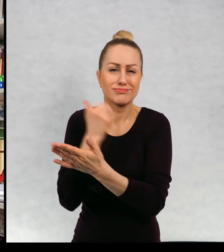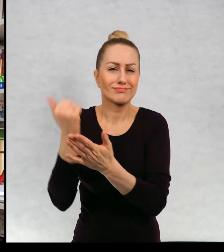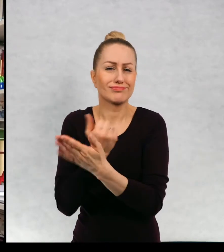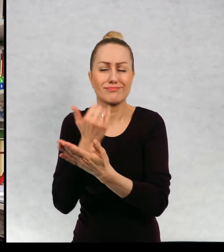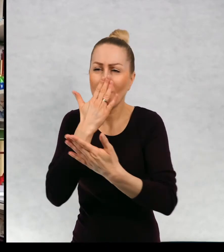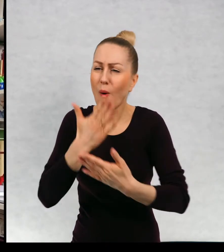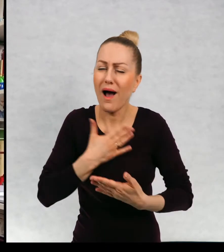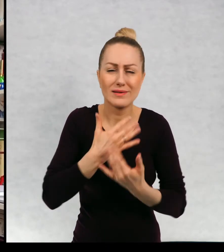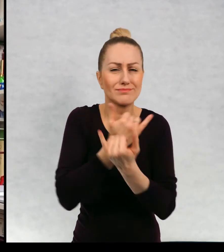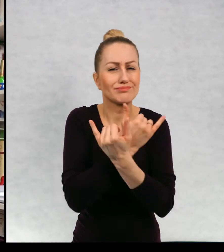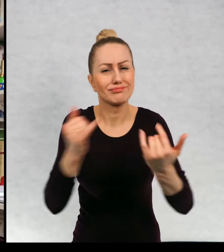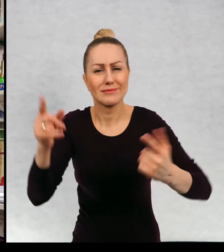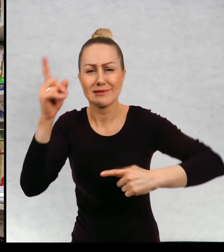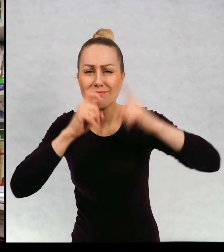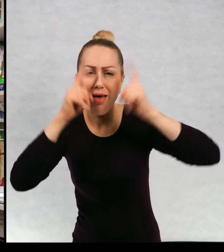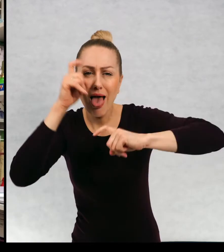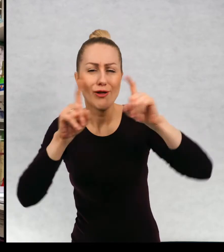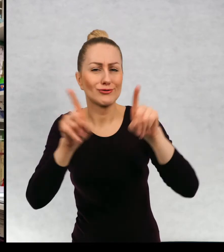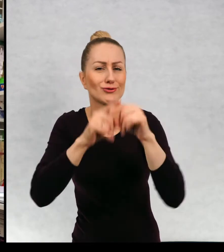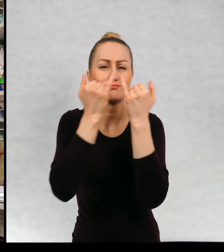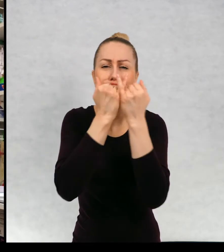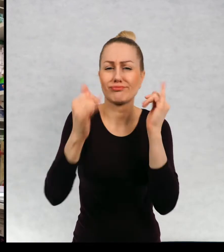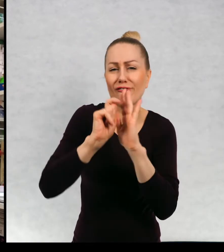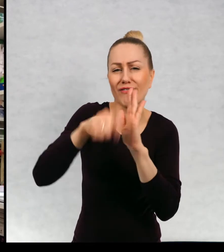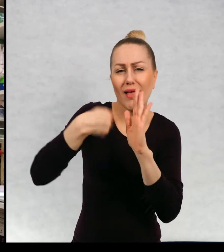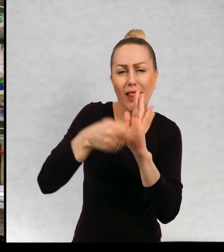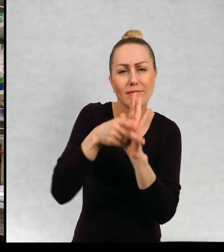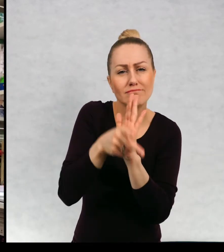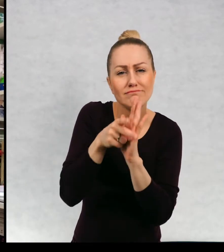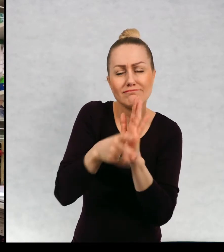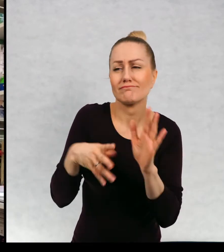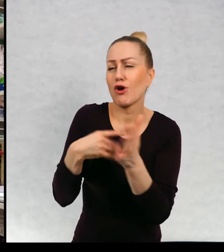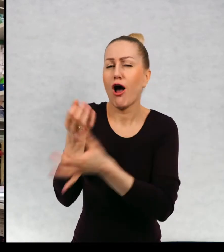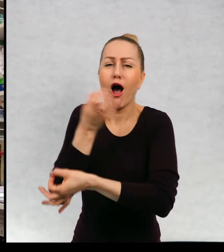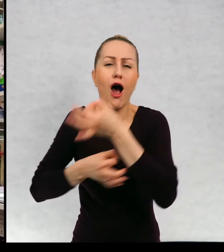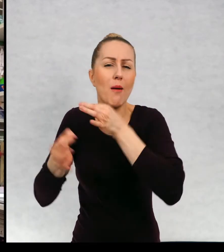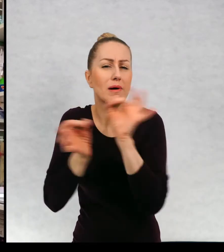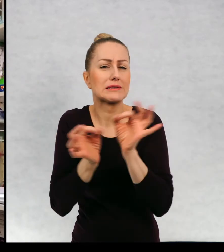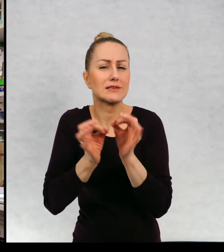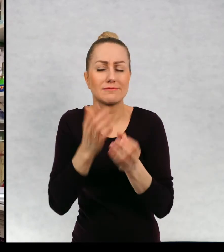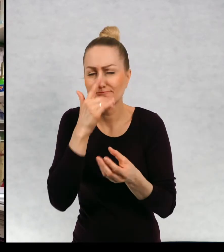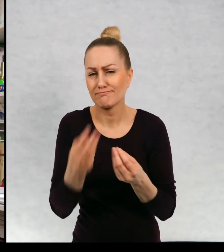kapitalnych zdjęć równie kapitalnych filmów, kapitalnych opowieści.